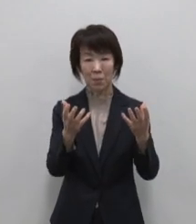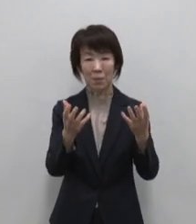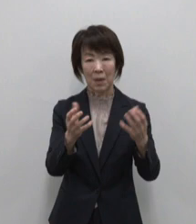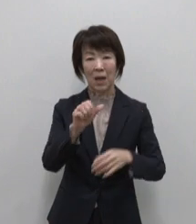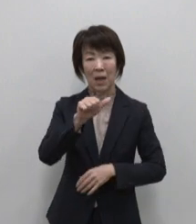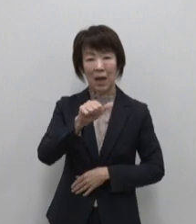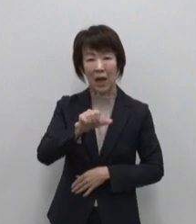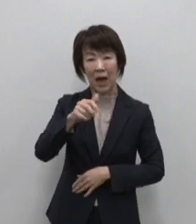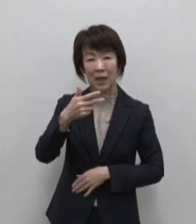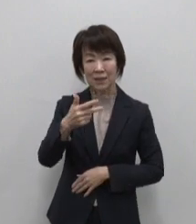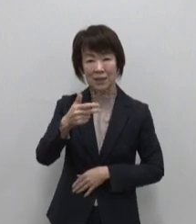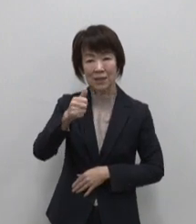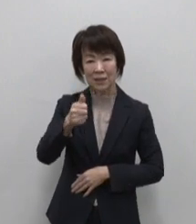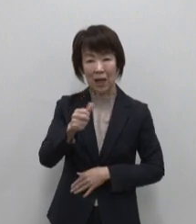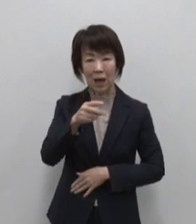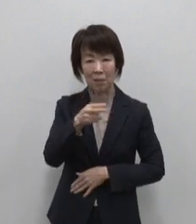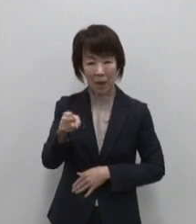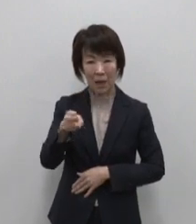粉末あしたば